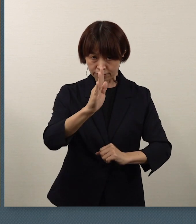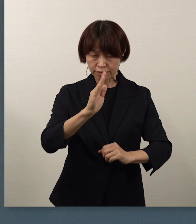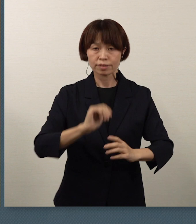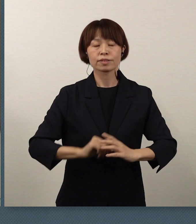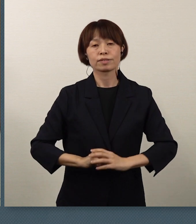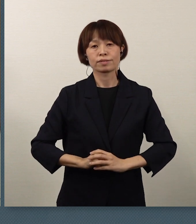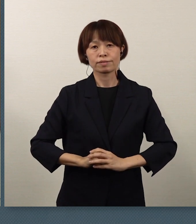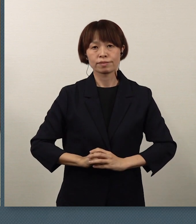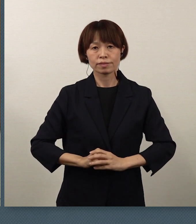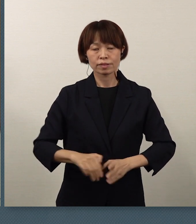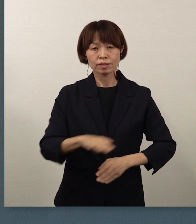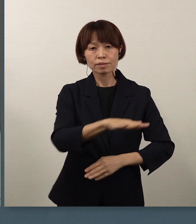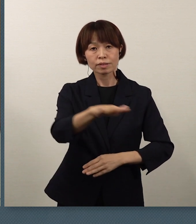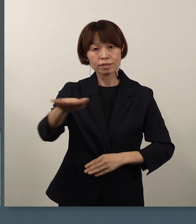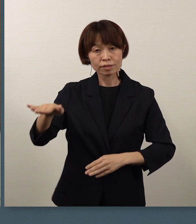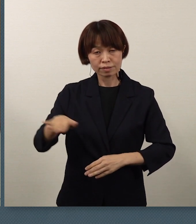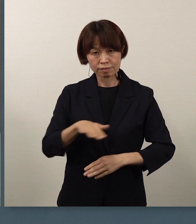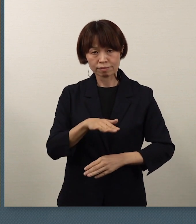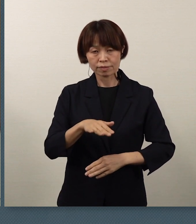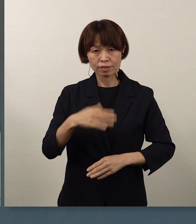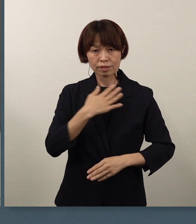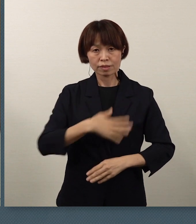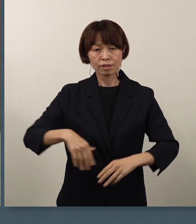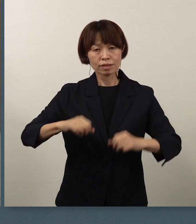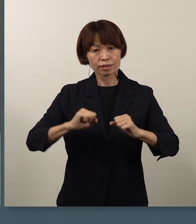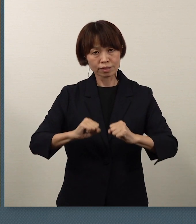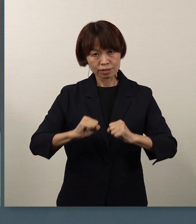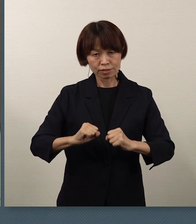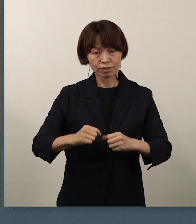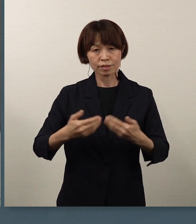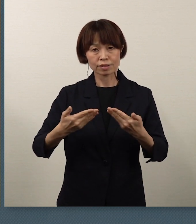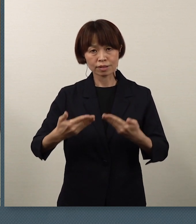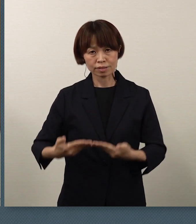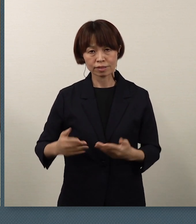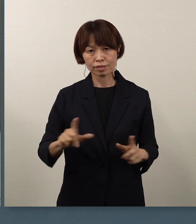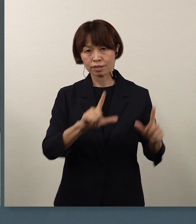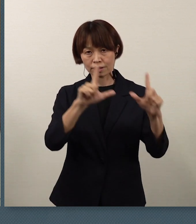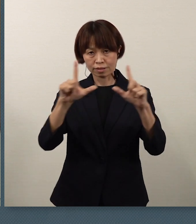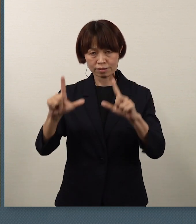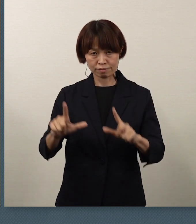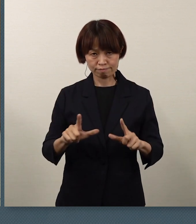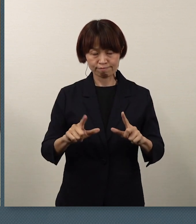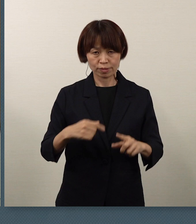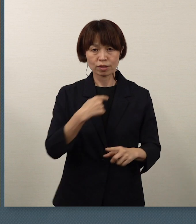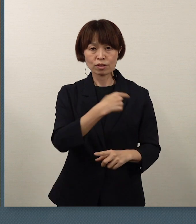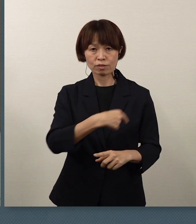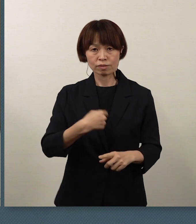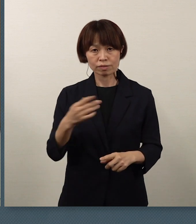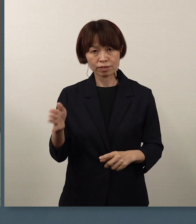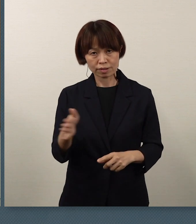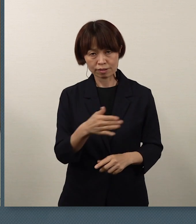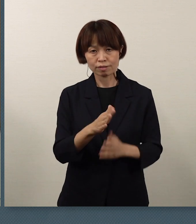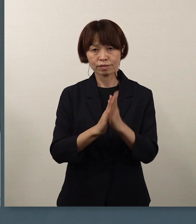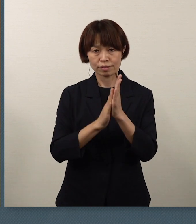皆さん方の健康で安全な生活を、 本当に心から願っています